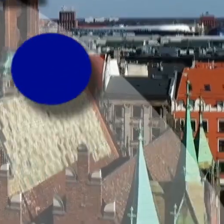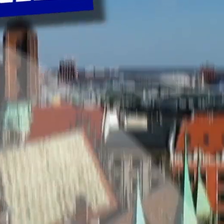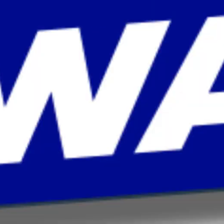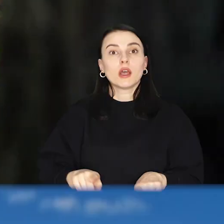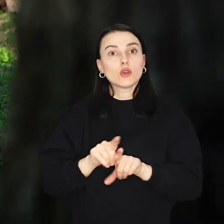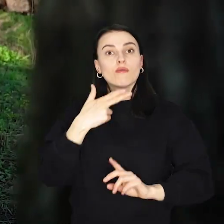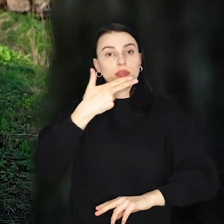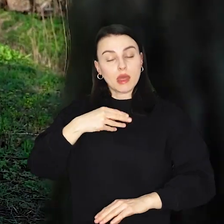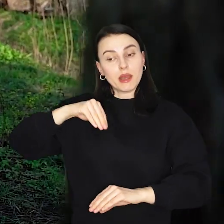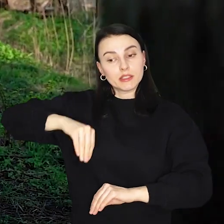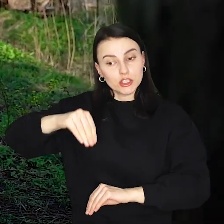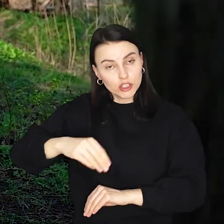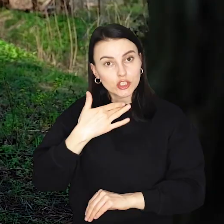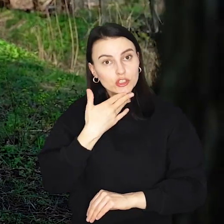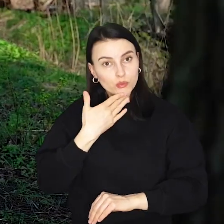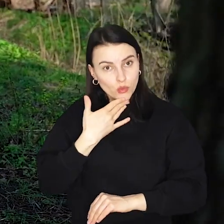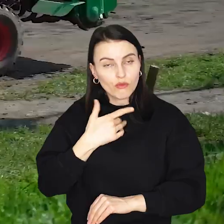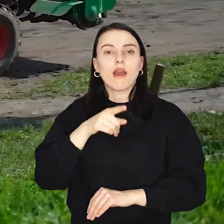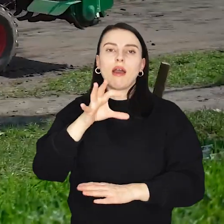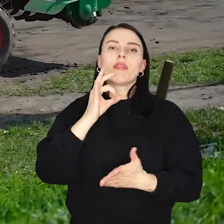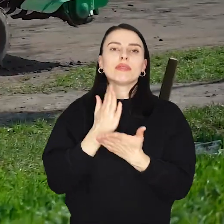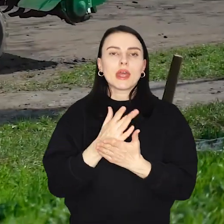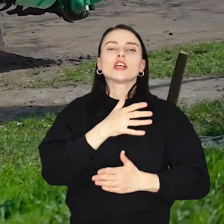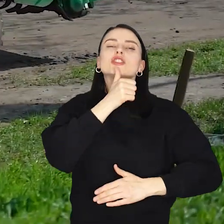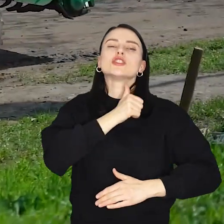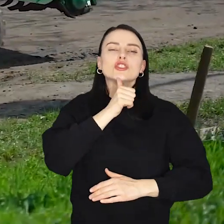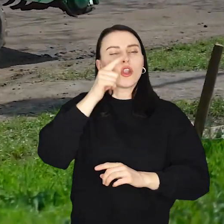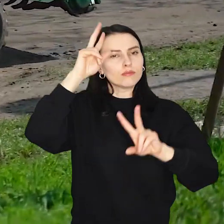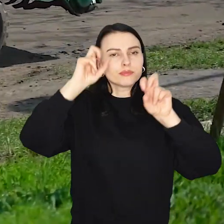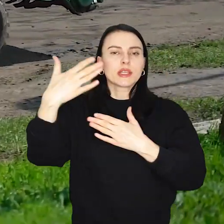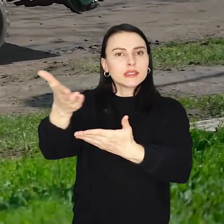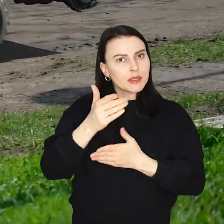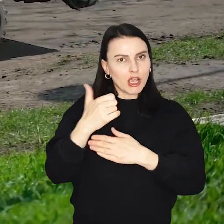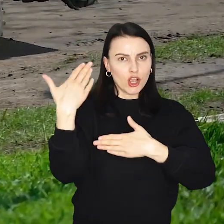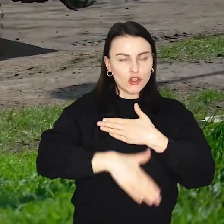O zazielenianiu Wrocławia już trochę dziś było i zielonym zaproszeniem będziemy kończyć